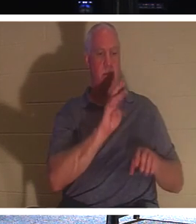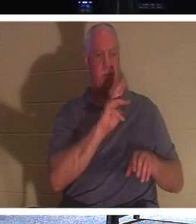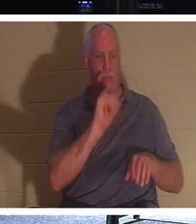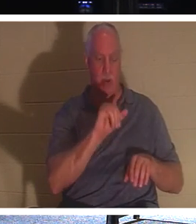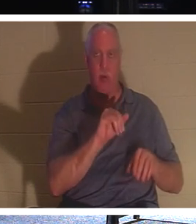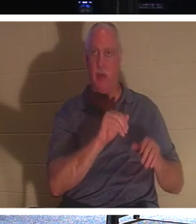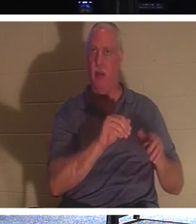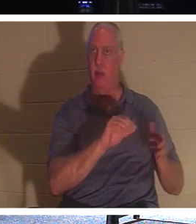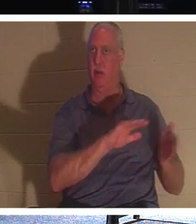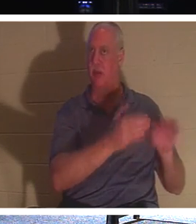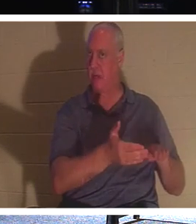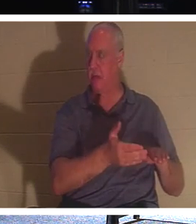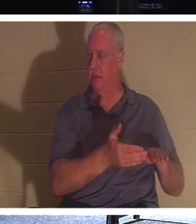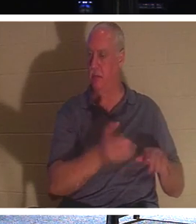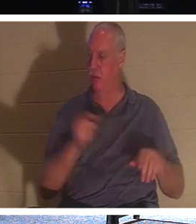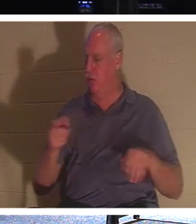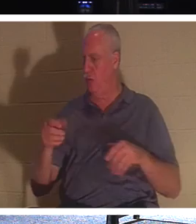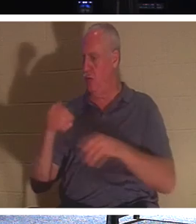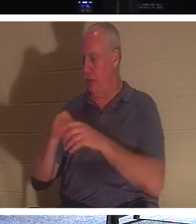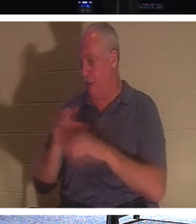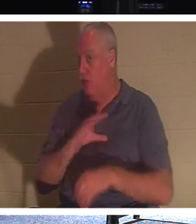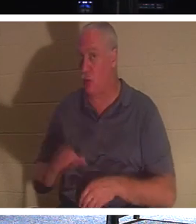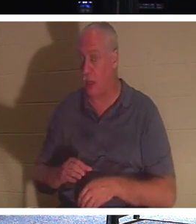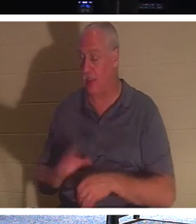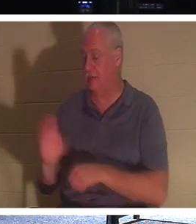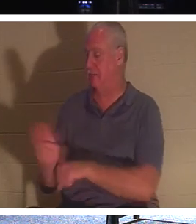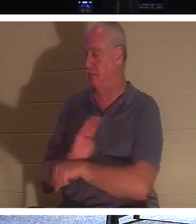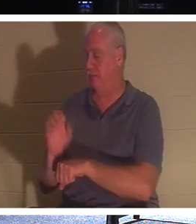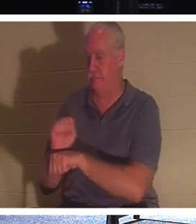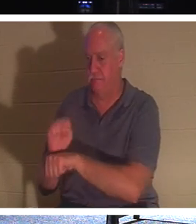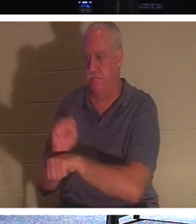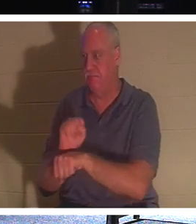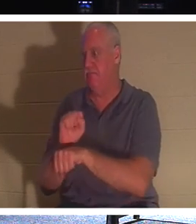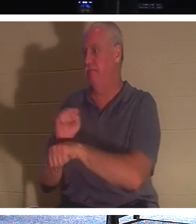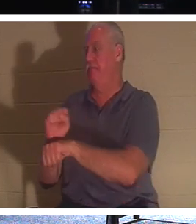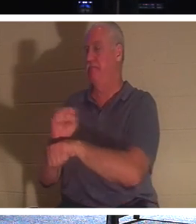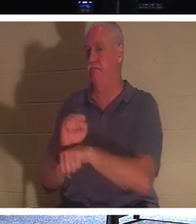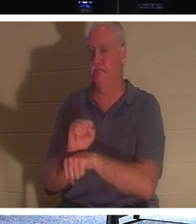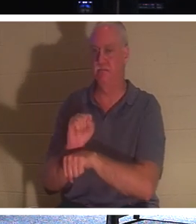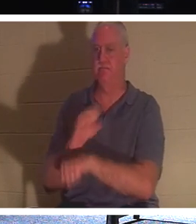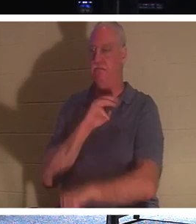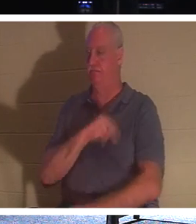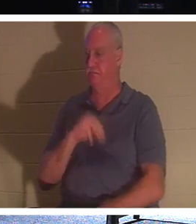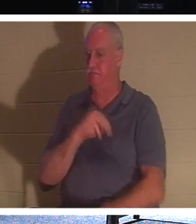давайте займемся делом, давайте охватим больше людей и дадим им жизнь, потому что мы говорим здесь